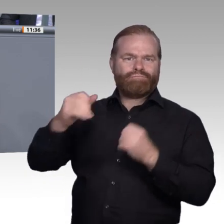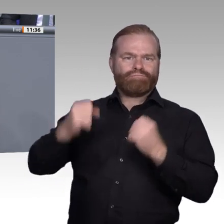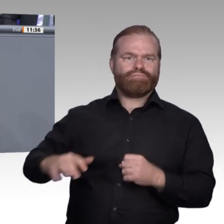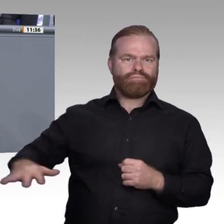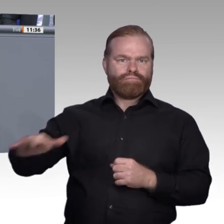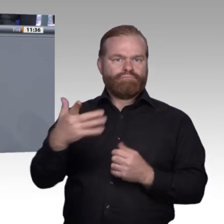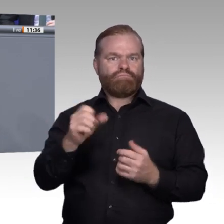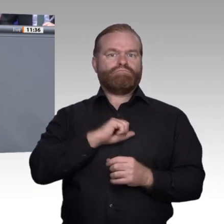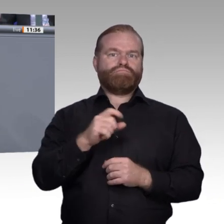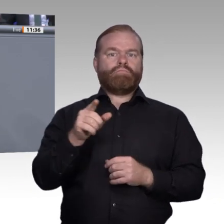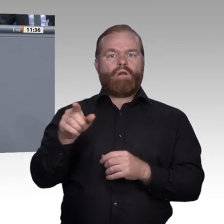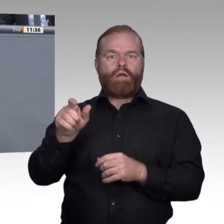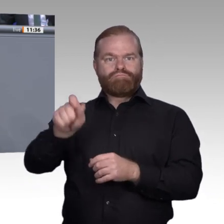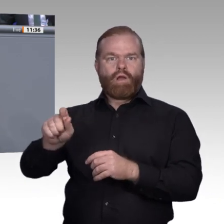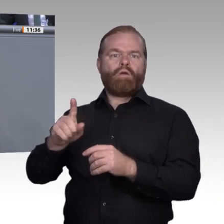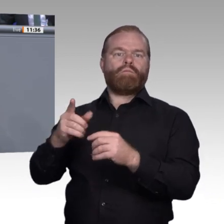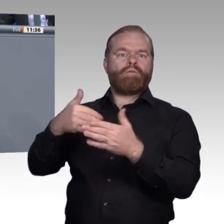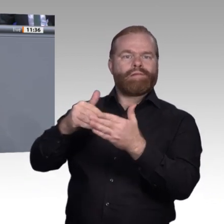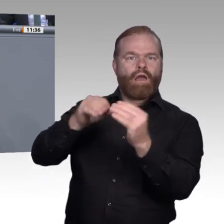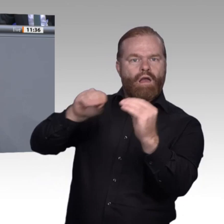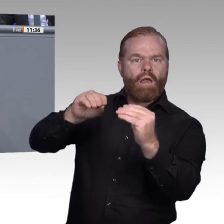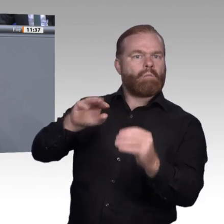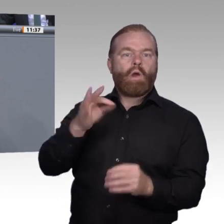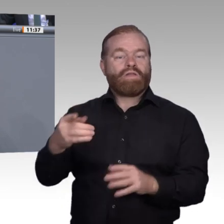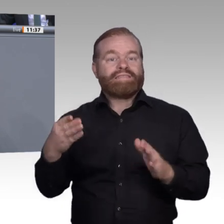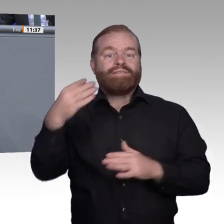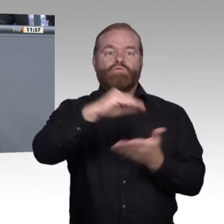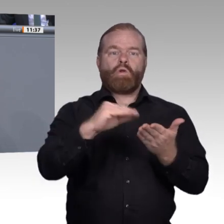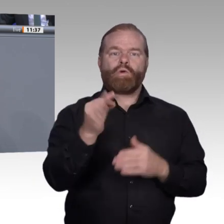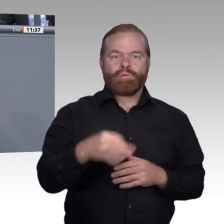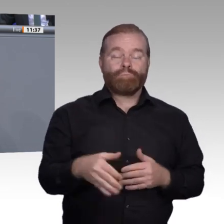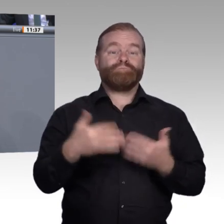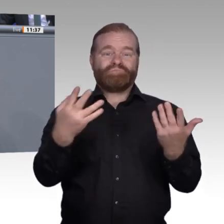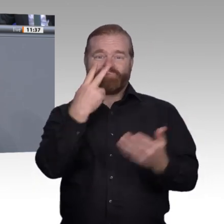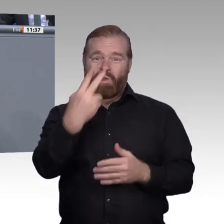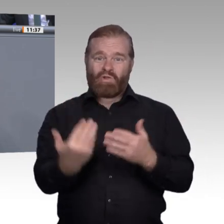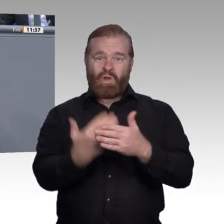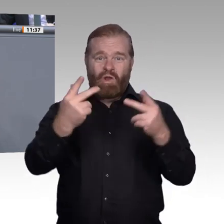in ihren eigenen Ausbildungsbetrieben aufdecken und in Eigenregie entsprechende Projekte